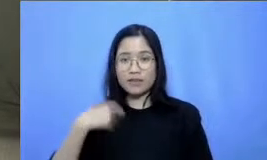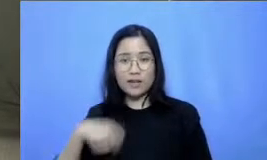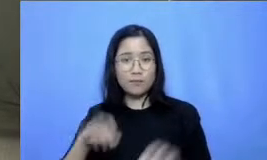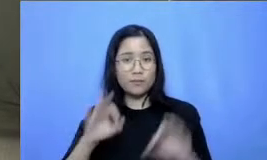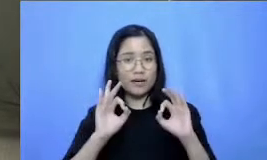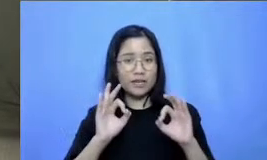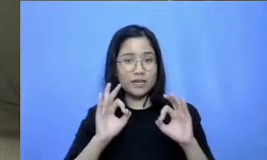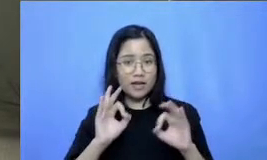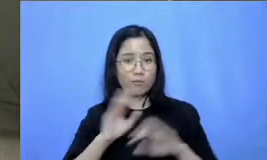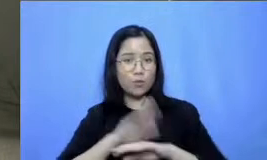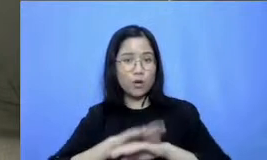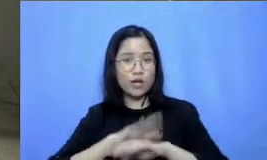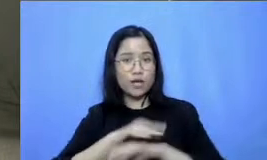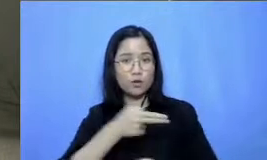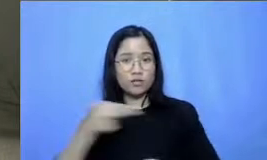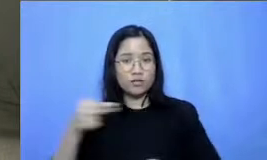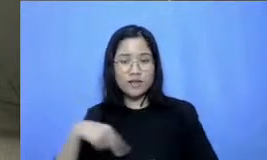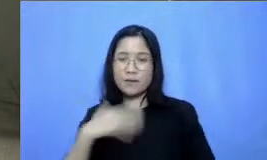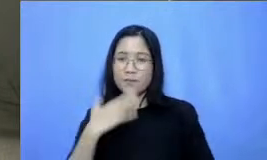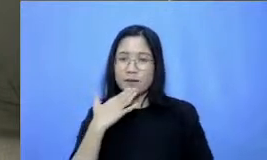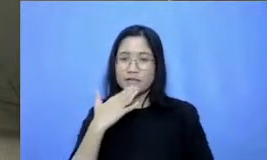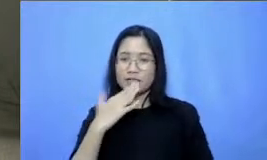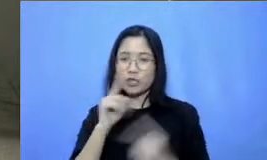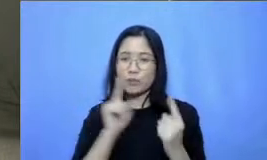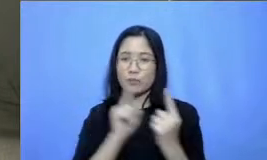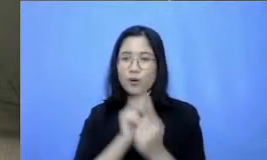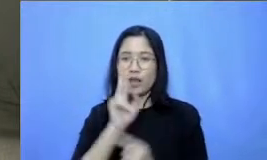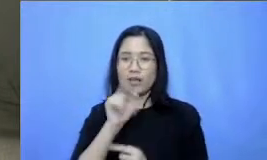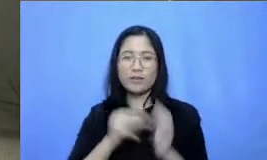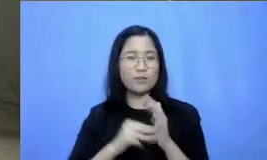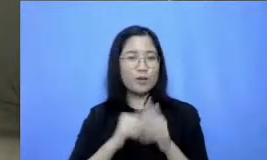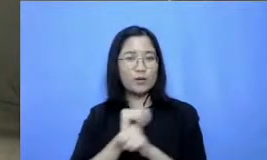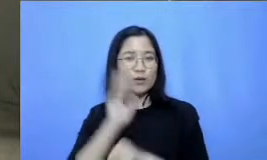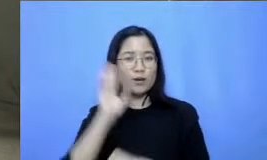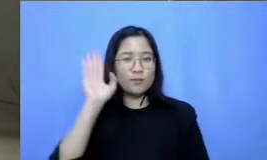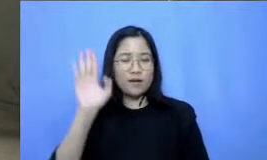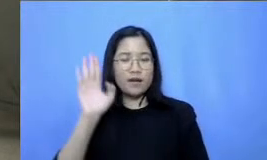mengucapkan Trimakasih dan sampai ketemu lagi minggu depan wassalamu'alaikum warahmatullahi